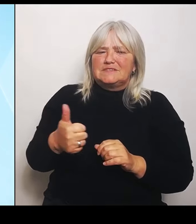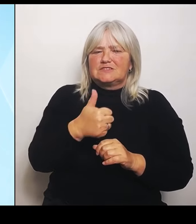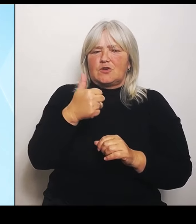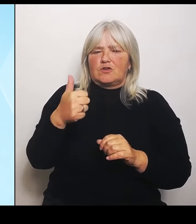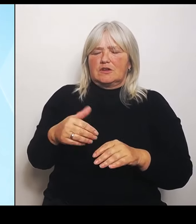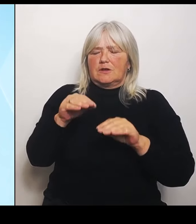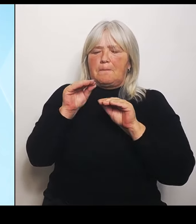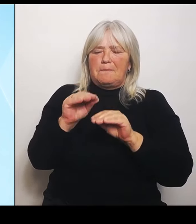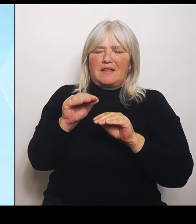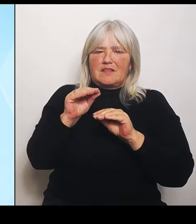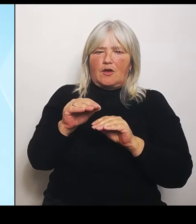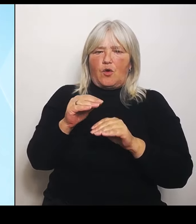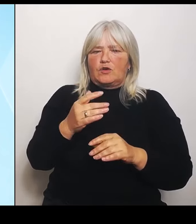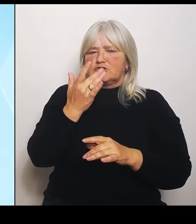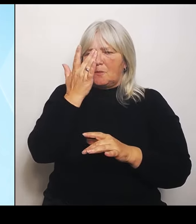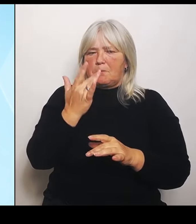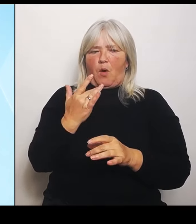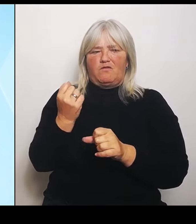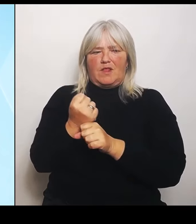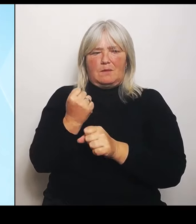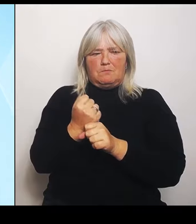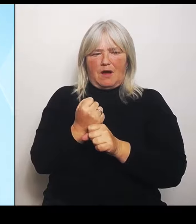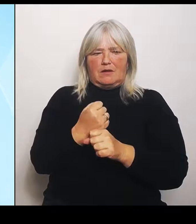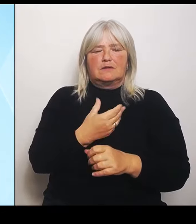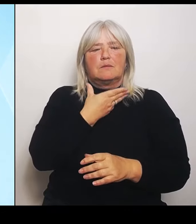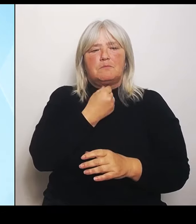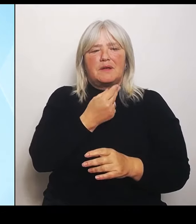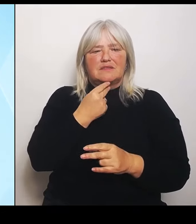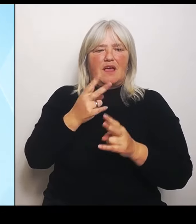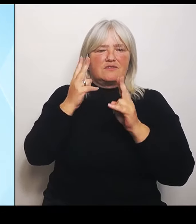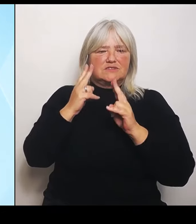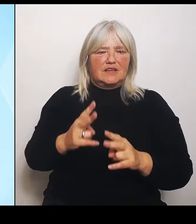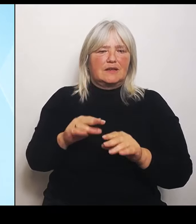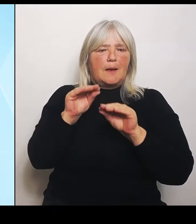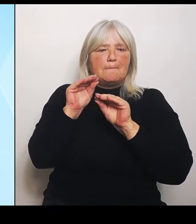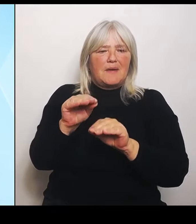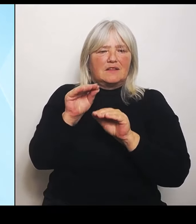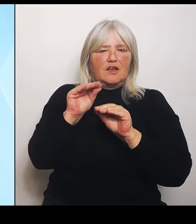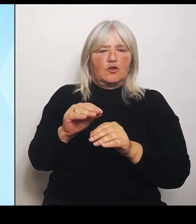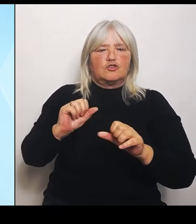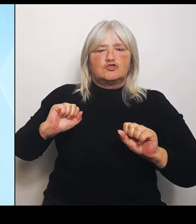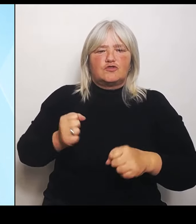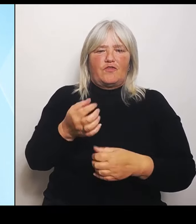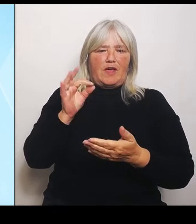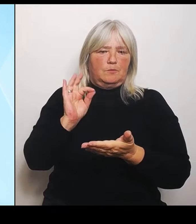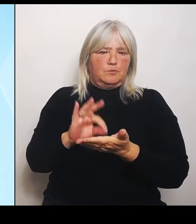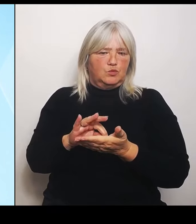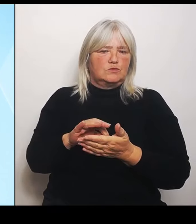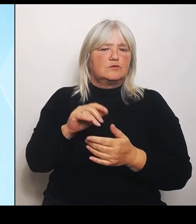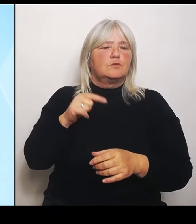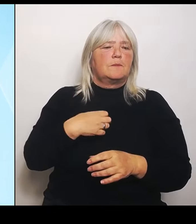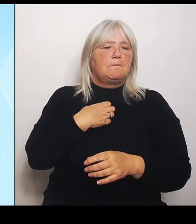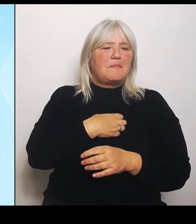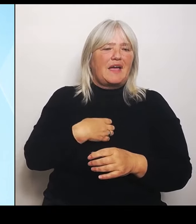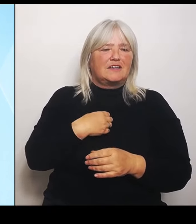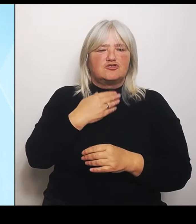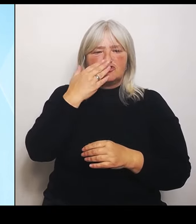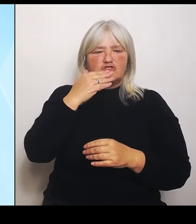pädagogische Schwerpunkte zu setzen und im bayerisch tschechischen Grenzraum nachhaltige pädagogische Impulse zu setzen.